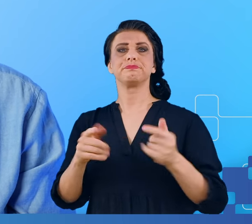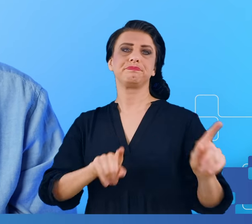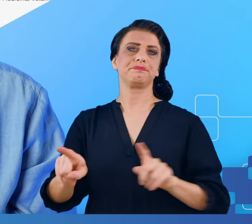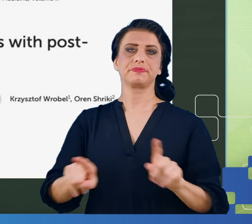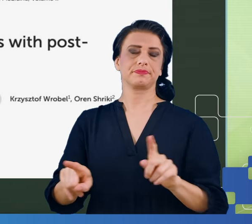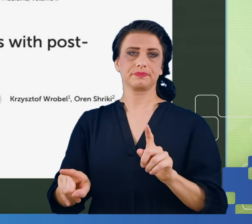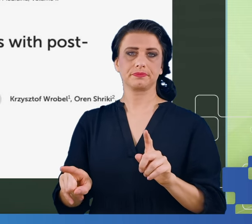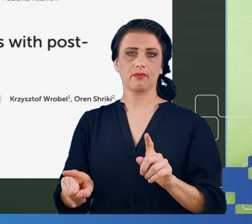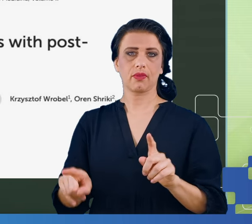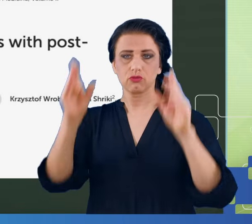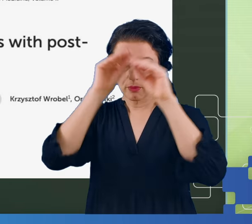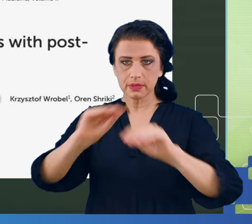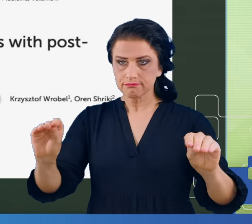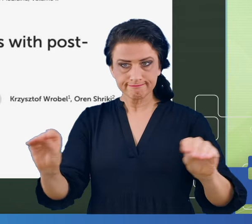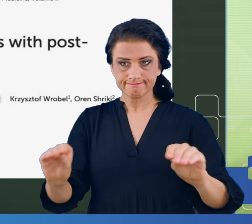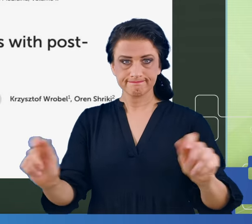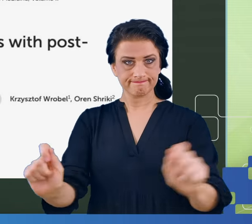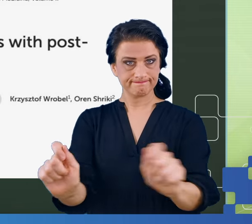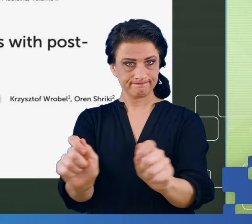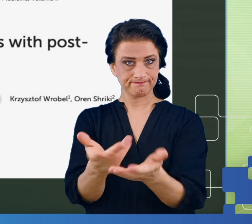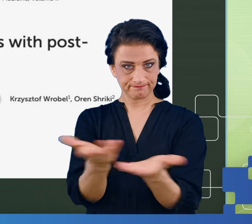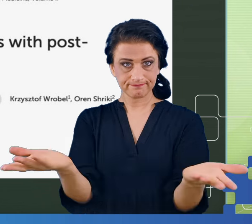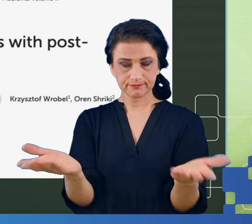Zwłaszcza w sytuacji kiedy, tak jak powiedziałem na początku, nie